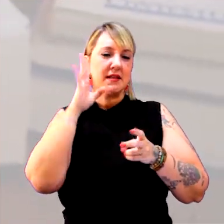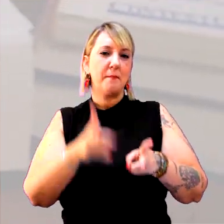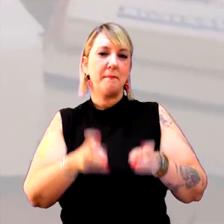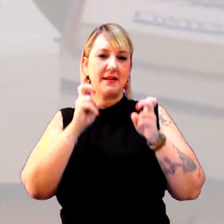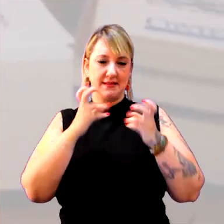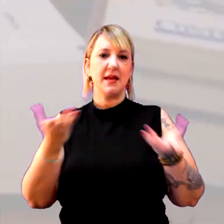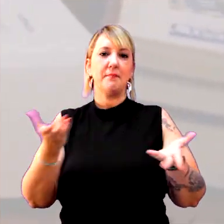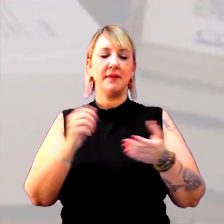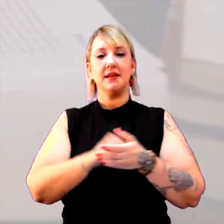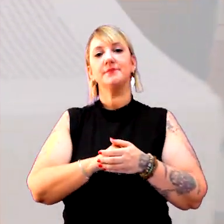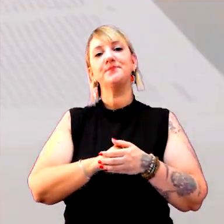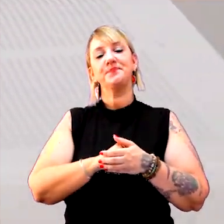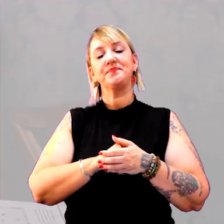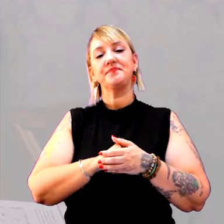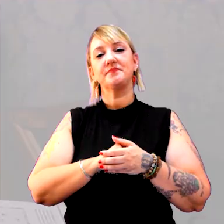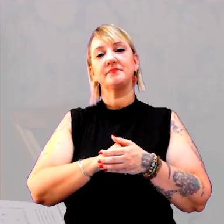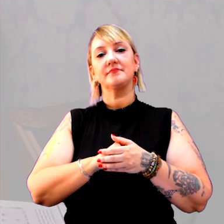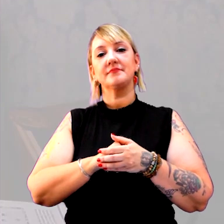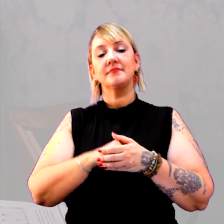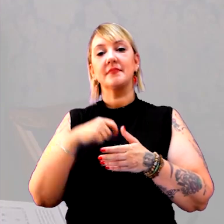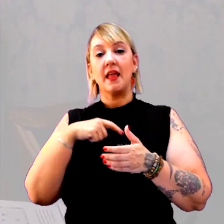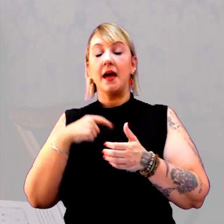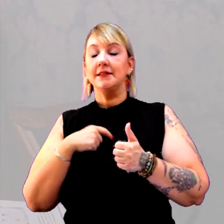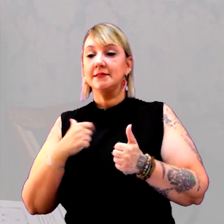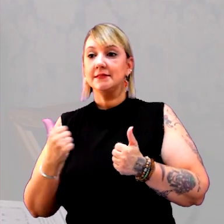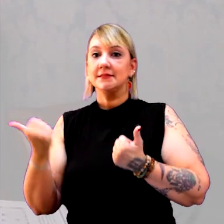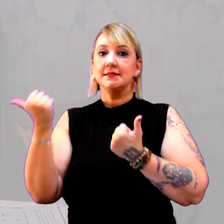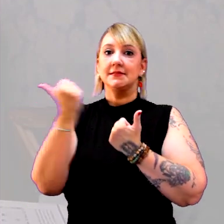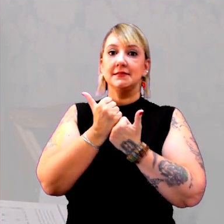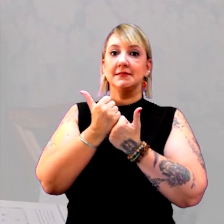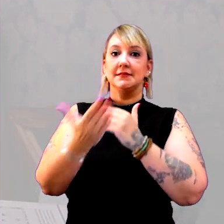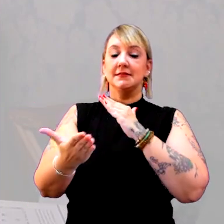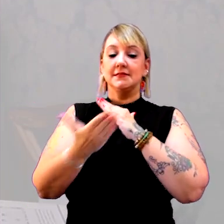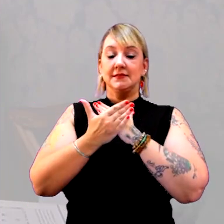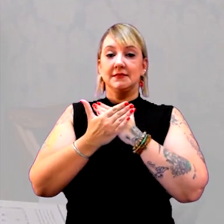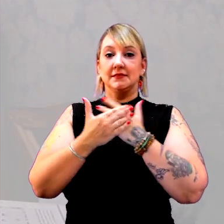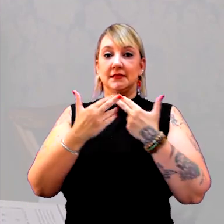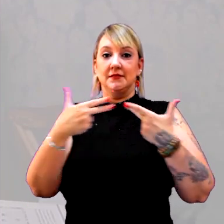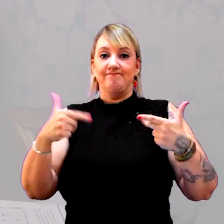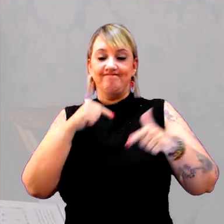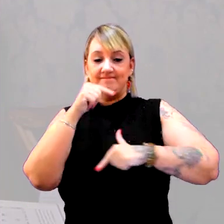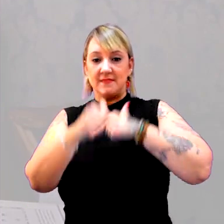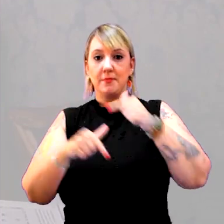Isso dá subsídio, isso dá corpo para o trabalho do professor.